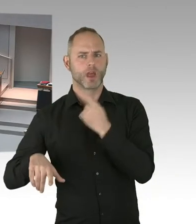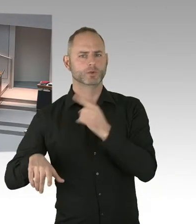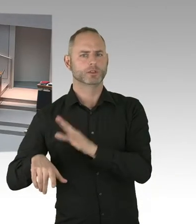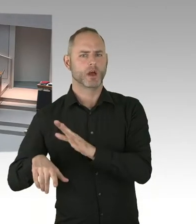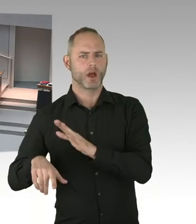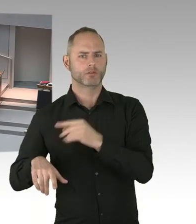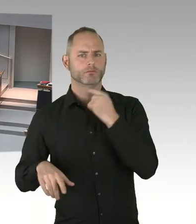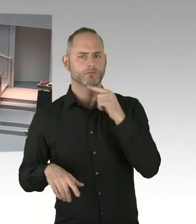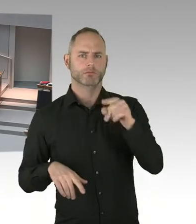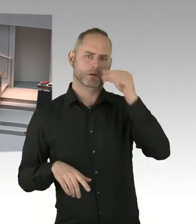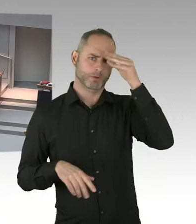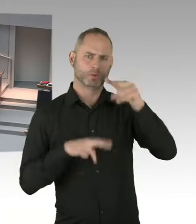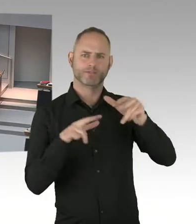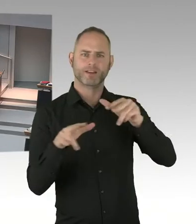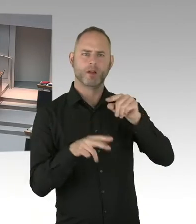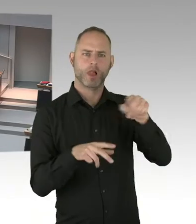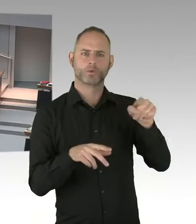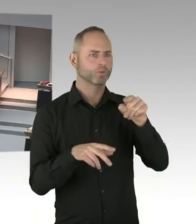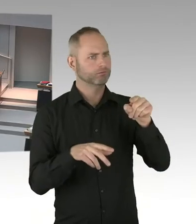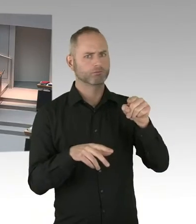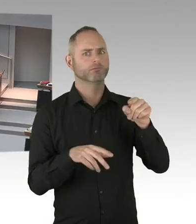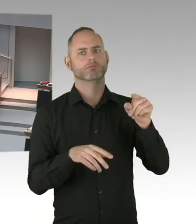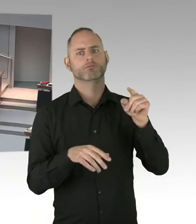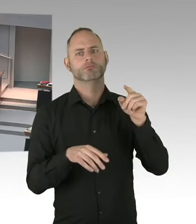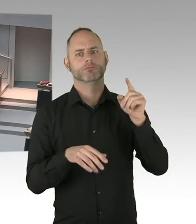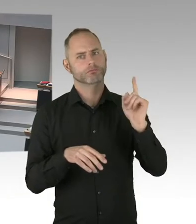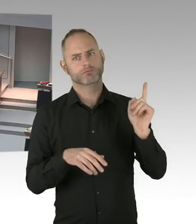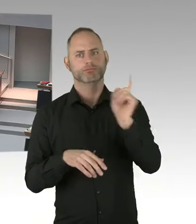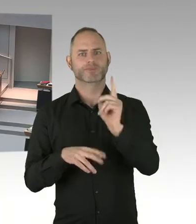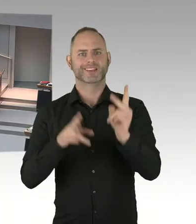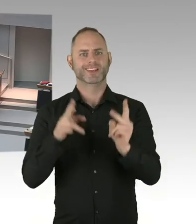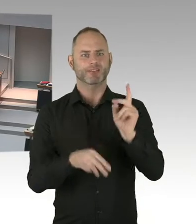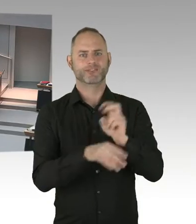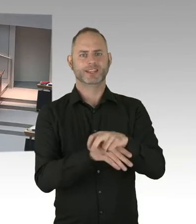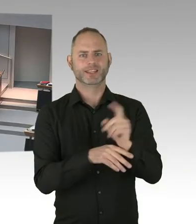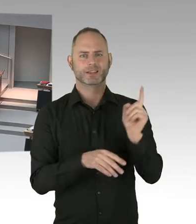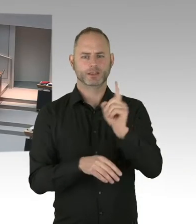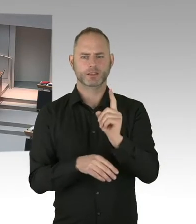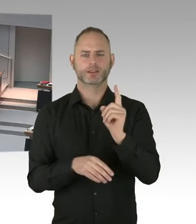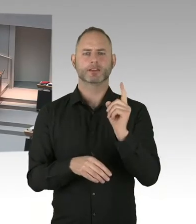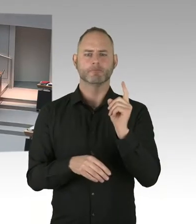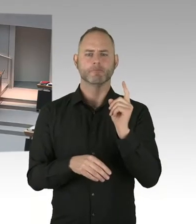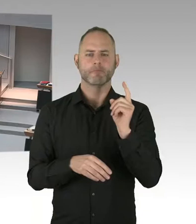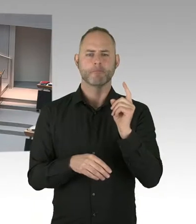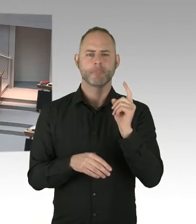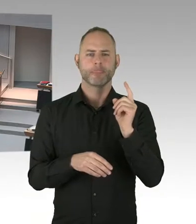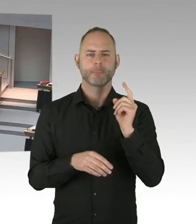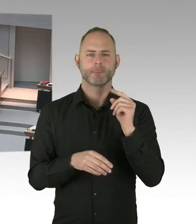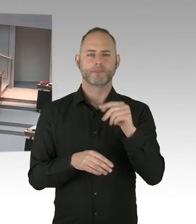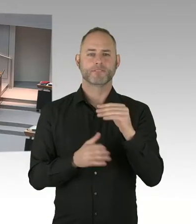ist dem Senat bekannt, welche Islamverbände dahinter stehen, dass diese Frauen dagegen Klagen erheben?